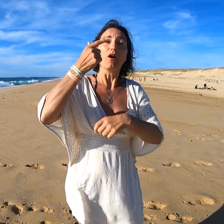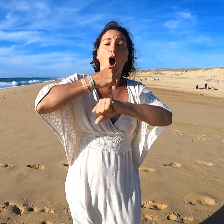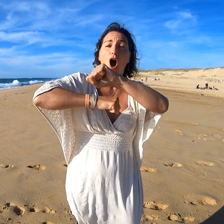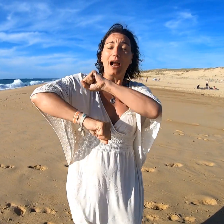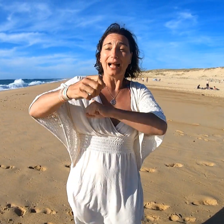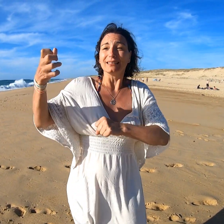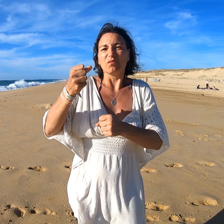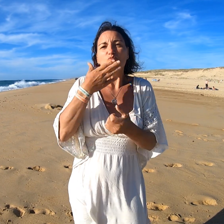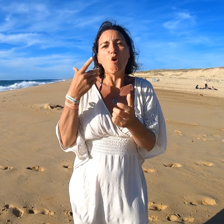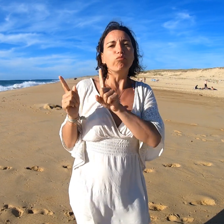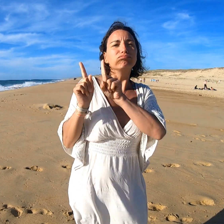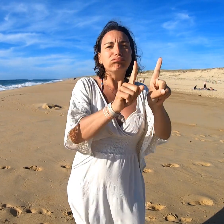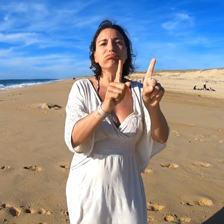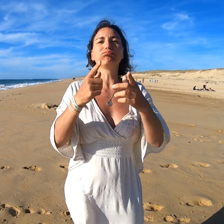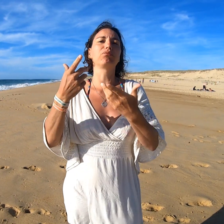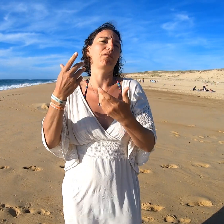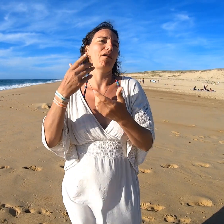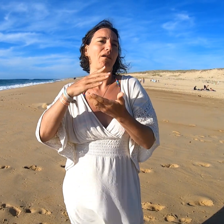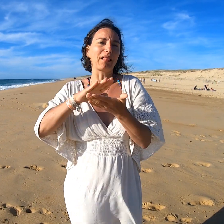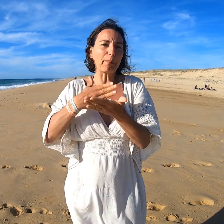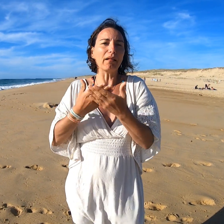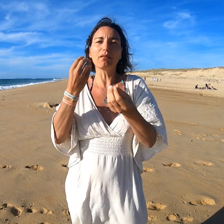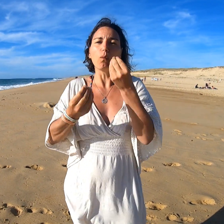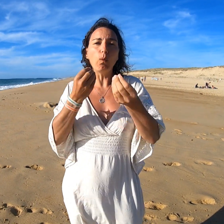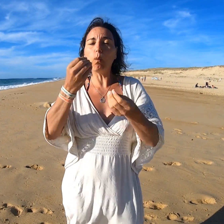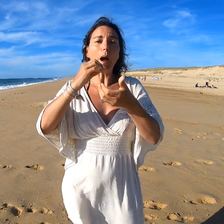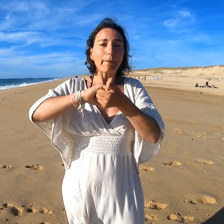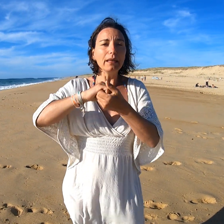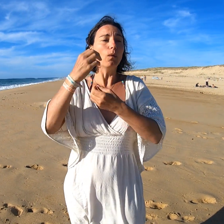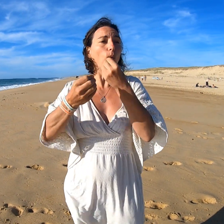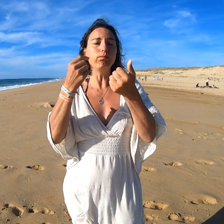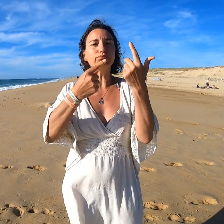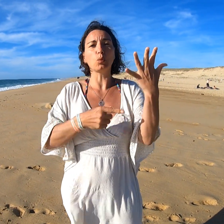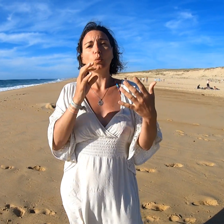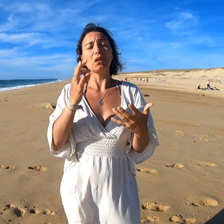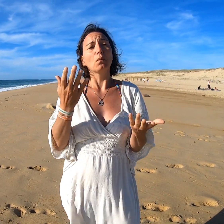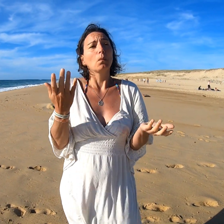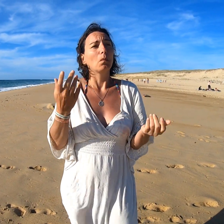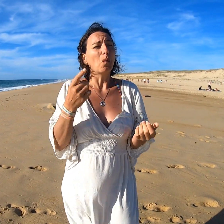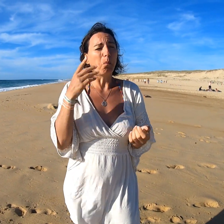Pour l'organisation, il vaudrait mieux prendre un.e interprète, un.e ami.e, ou d'autres possibilités.